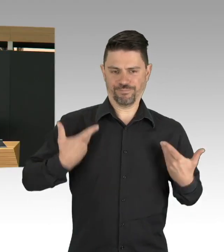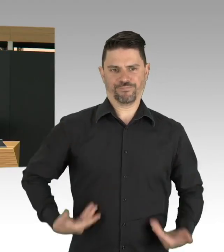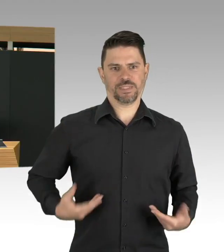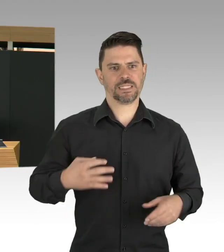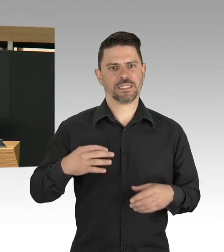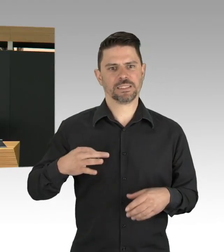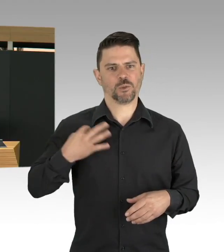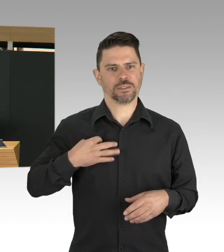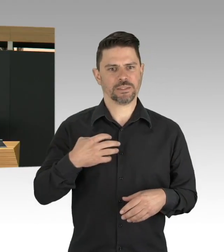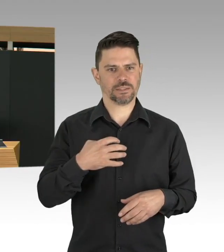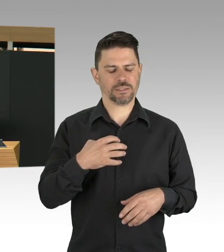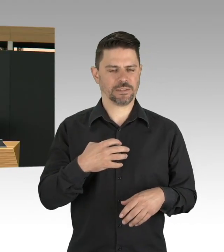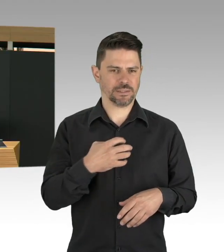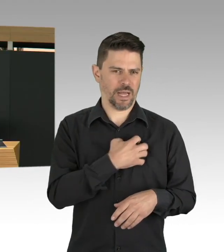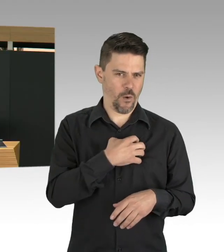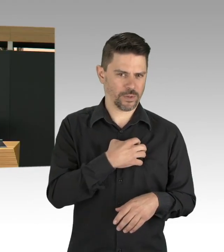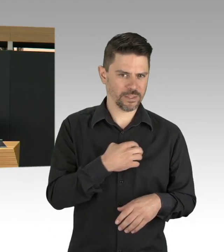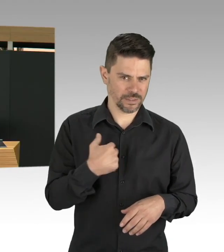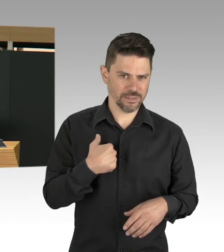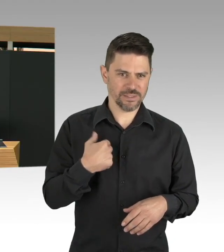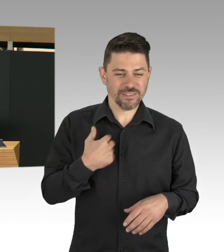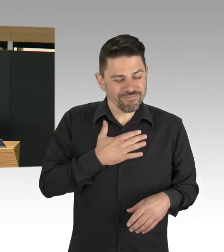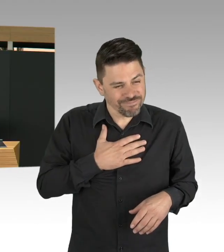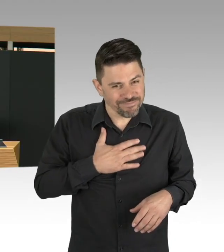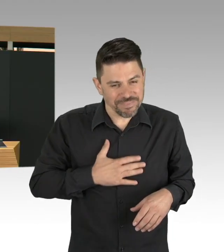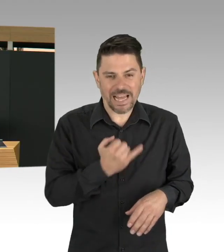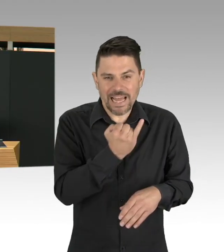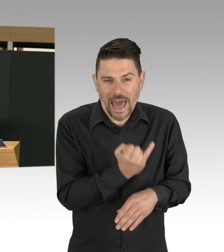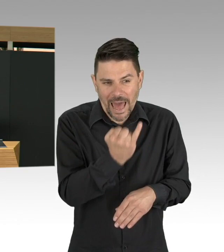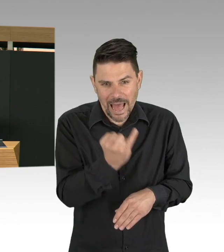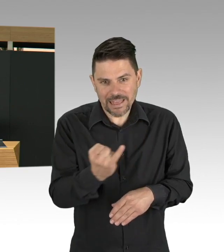das ist das medizinische Personal, das sind die Pflegekräfte, meine Damen und Herren.